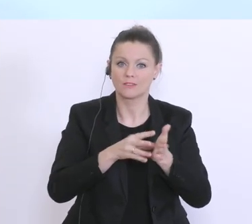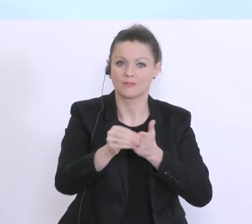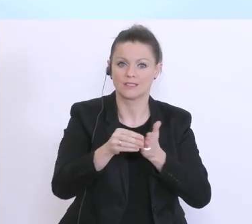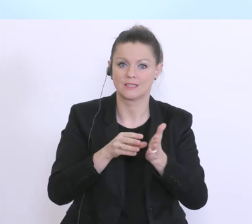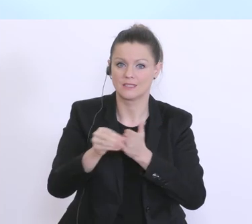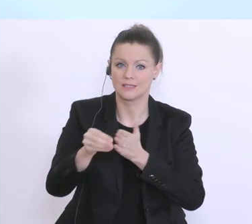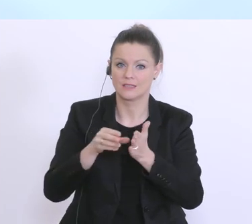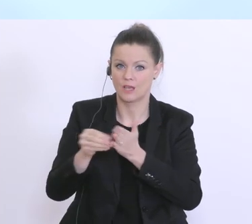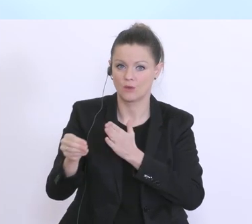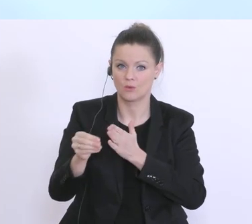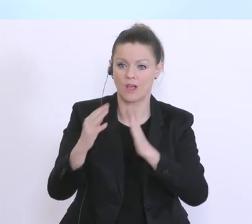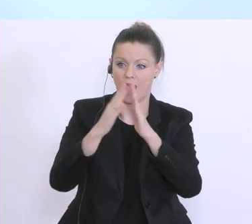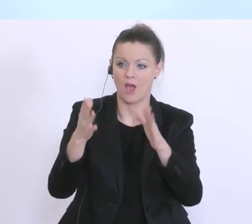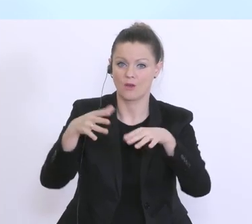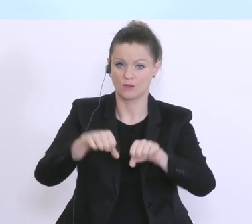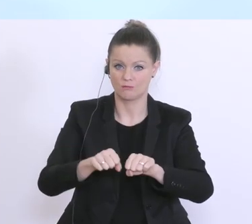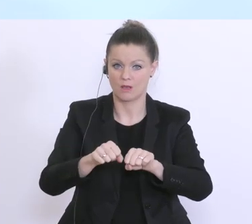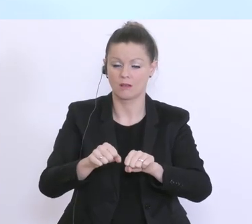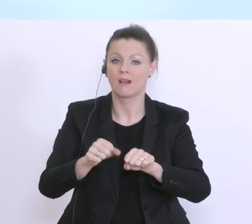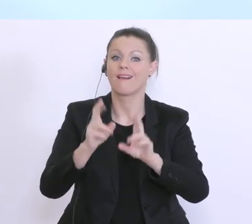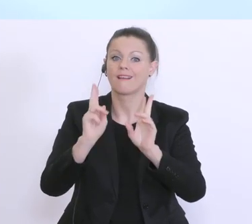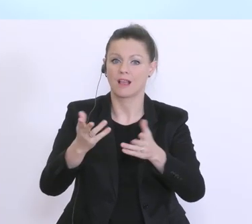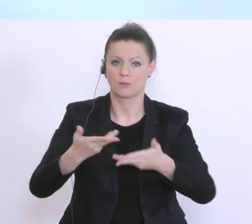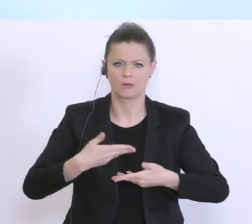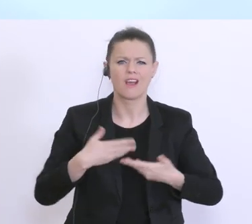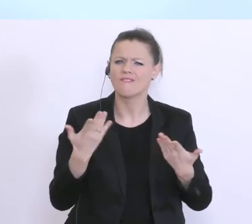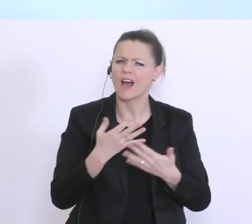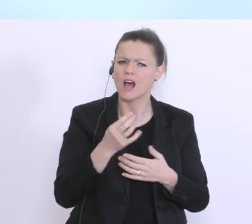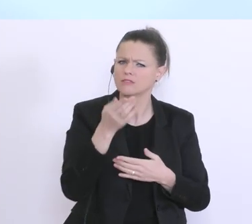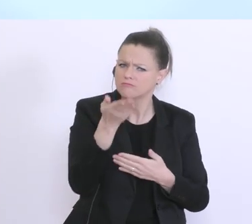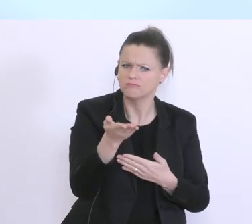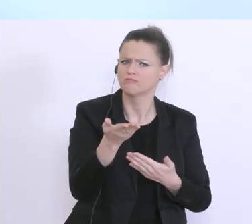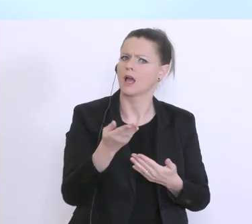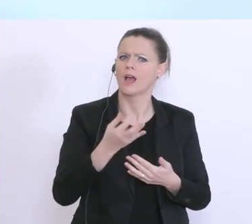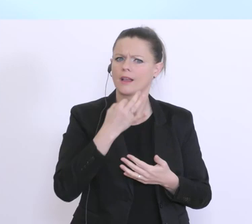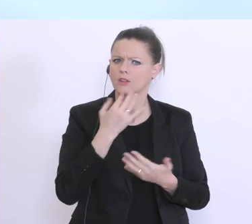seitens der Hausbank gewährleistet. Was müssen jetzt Sie ganz konkret als Unternehmer tun, um